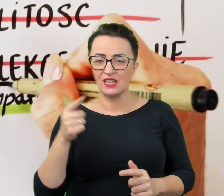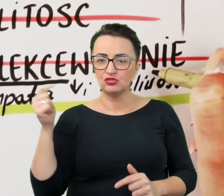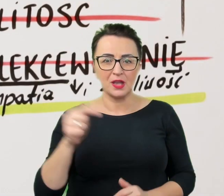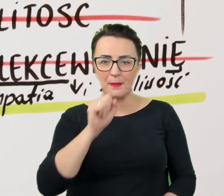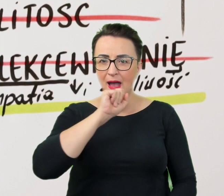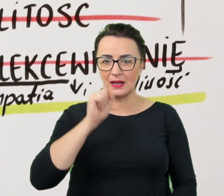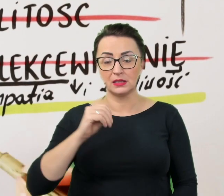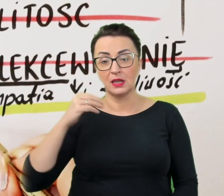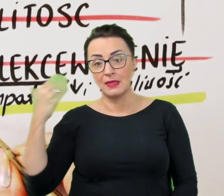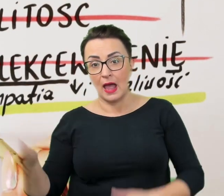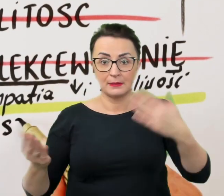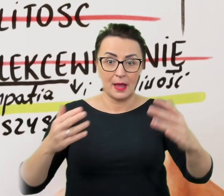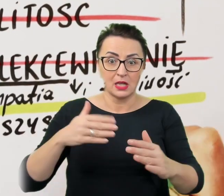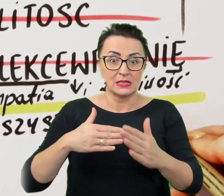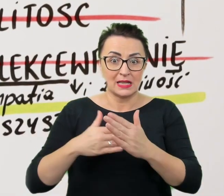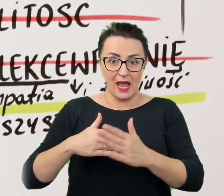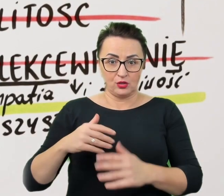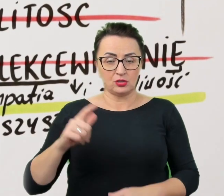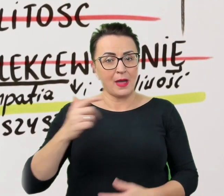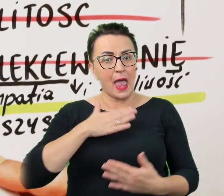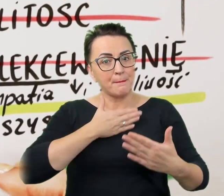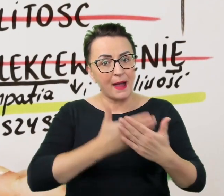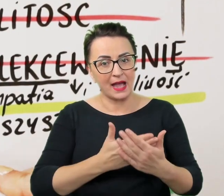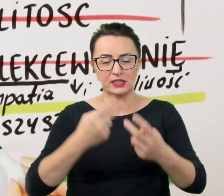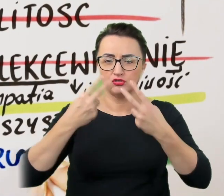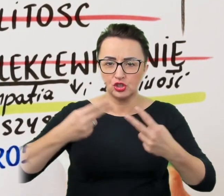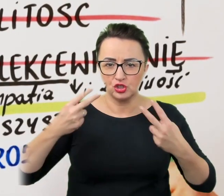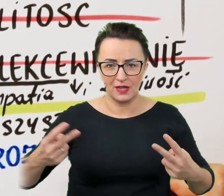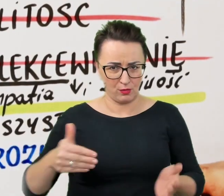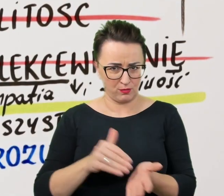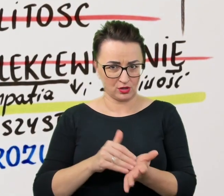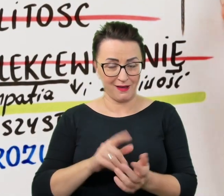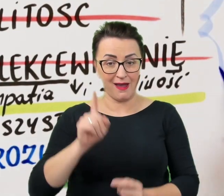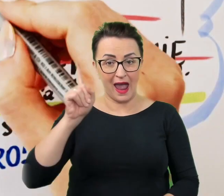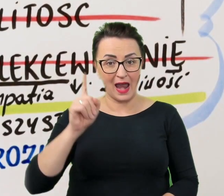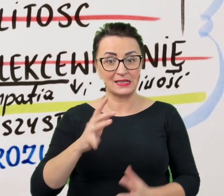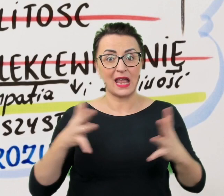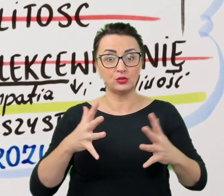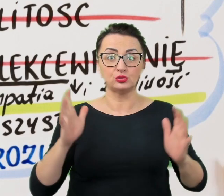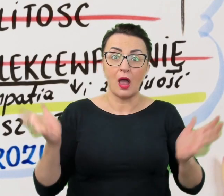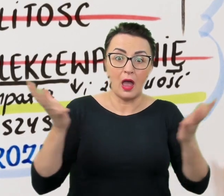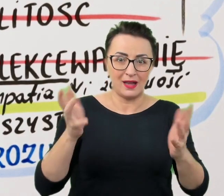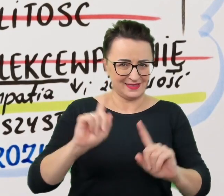Przydaje się empatia i życzliwość, ale bez nadskakiwania. Wszystko dla dobra porozumienia.